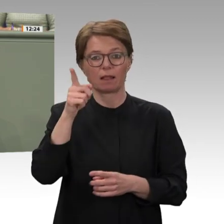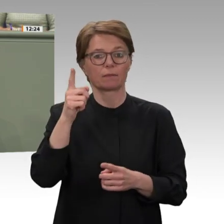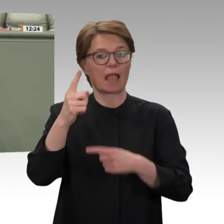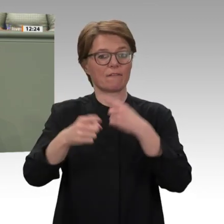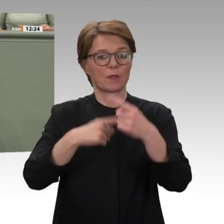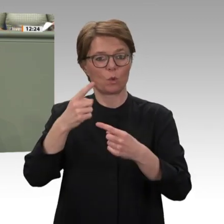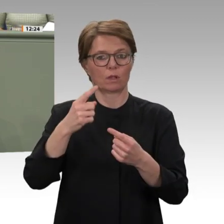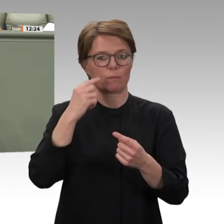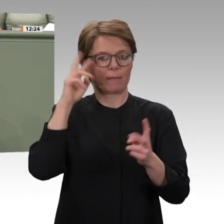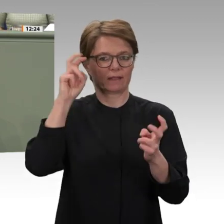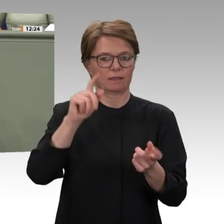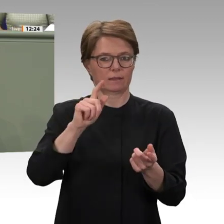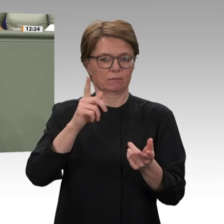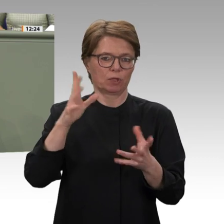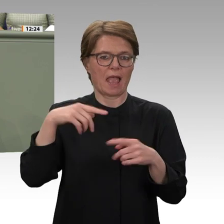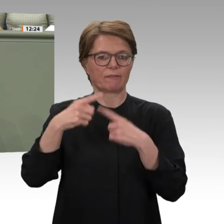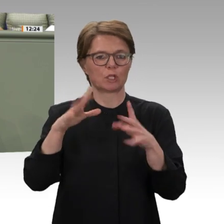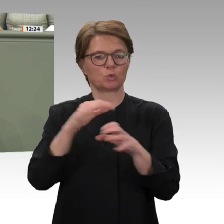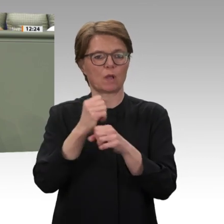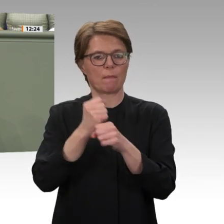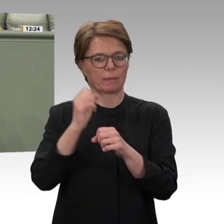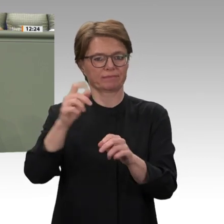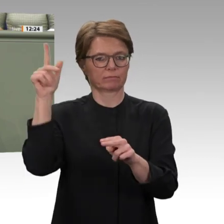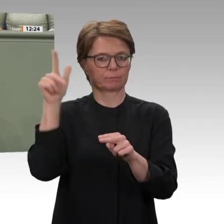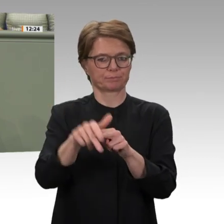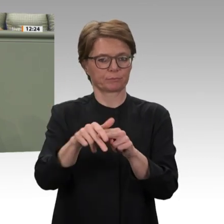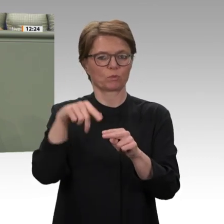gemacht haben, nicht zu vergessen, im Sahel genau hinzuschauen und zu überlegen, was